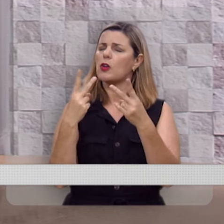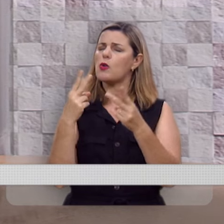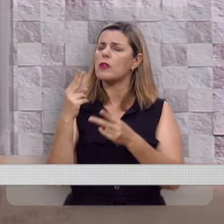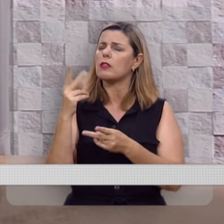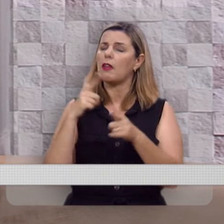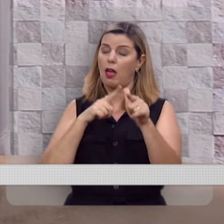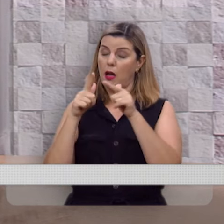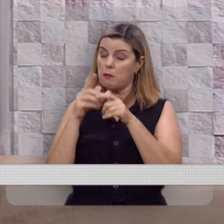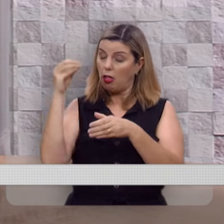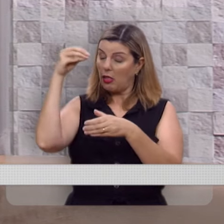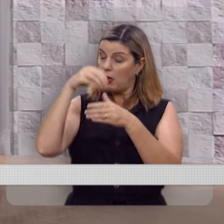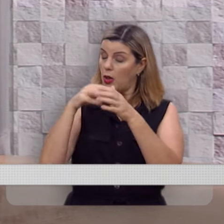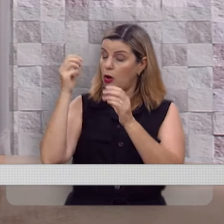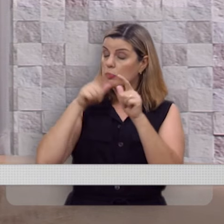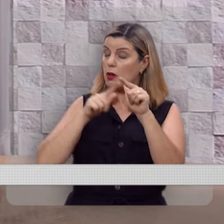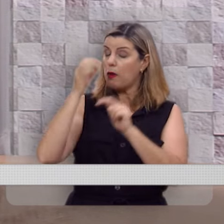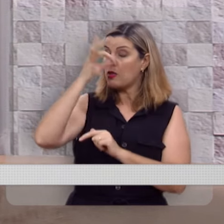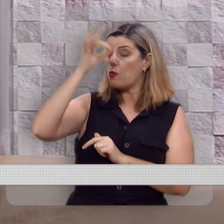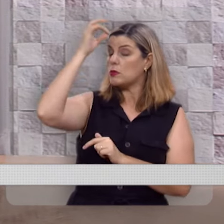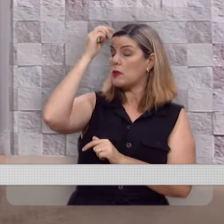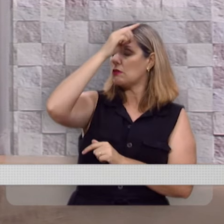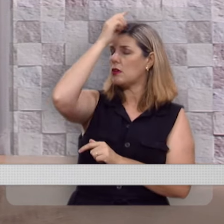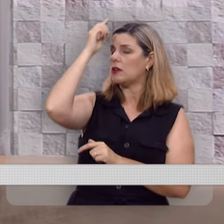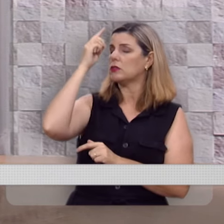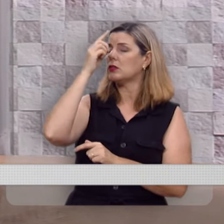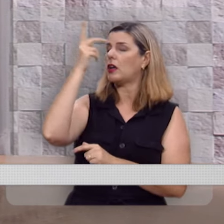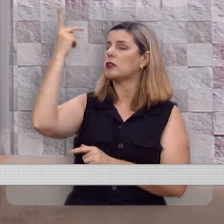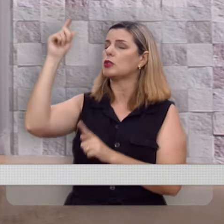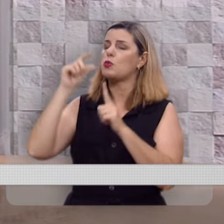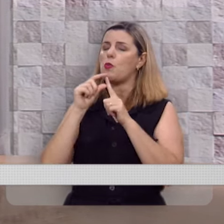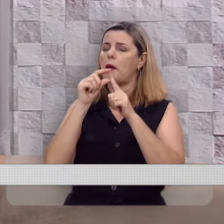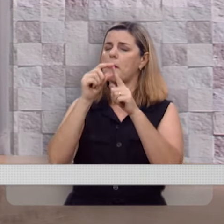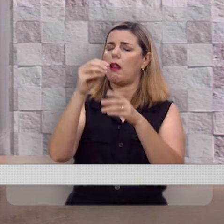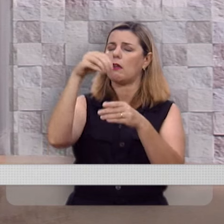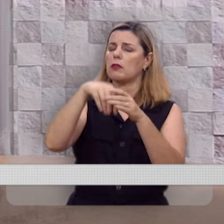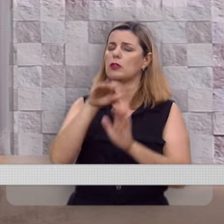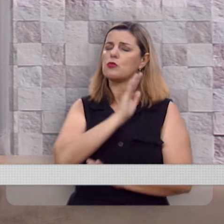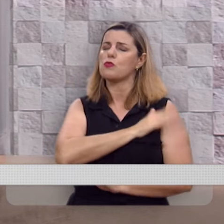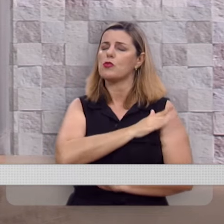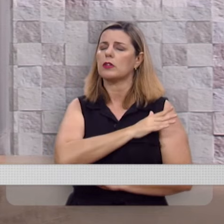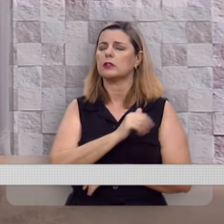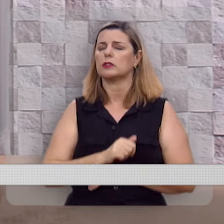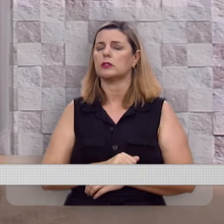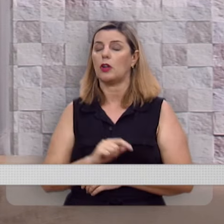Aplicando-lhes pela obra do Espírito Santo a tua palavra nestes corações.